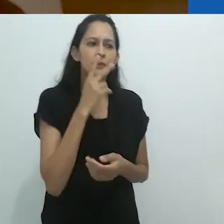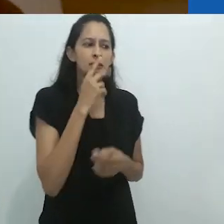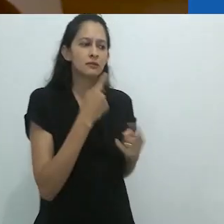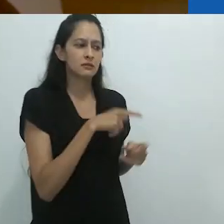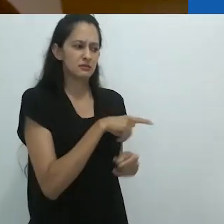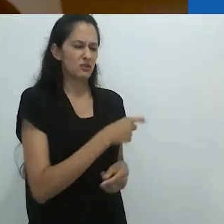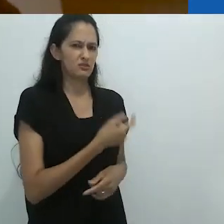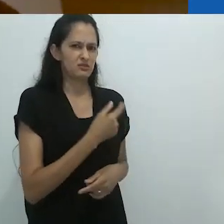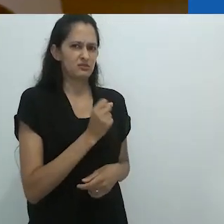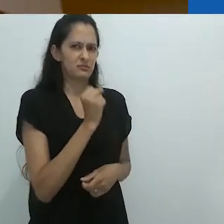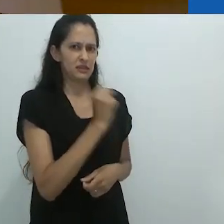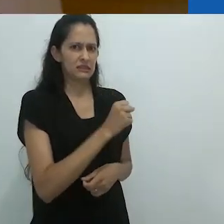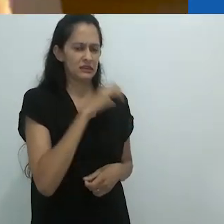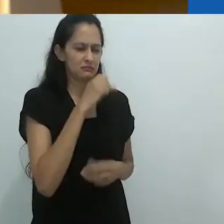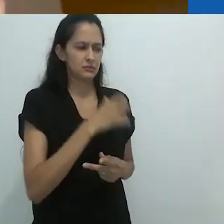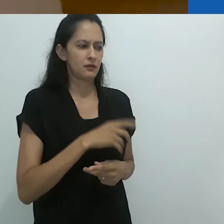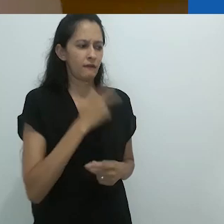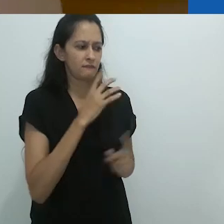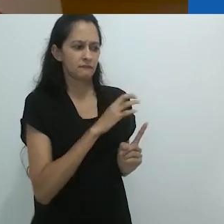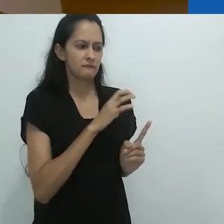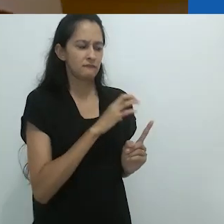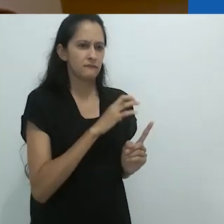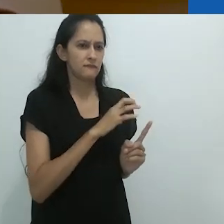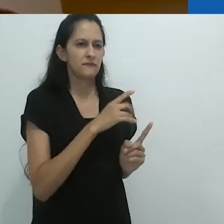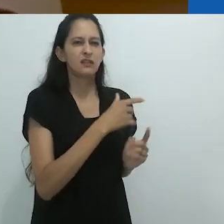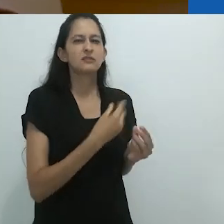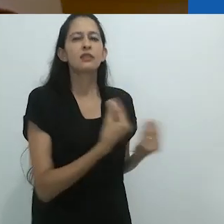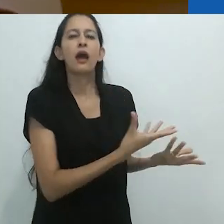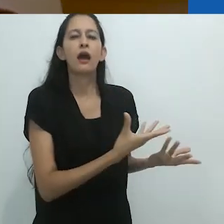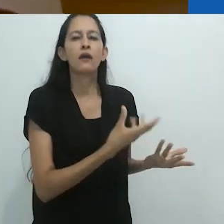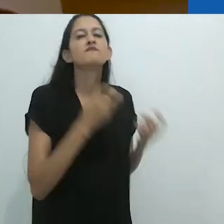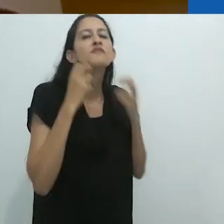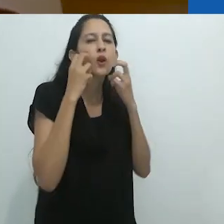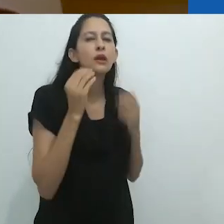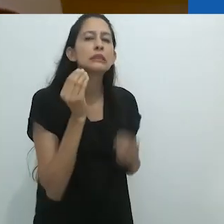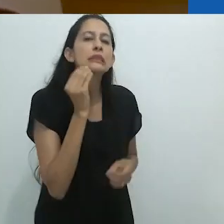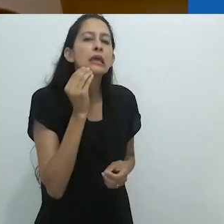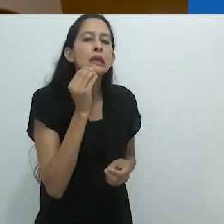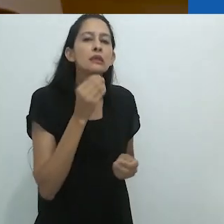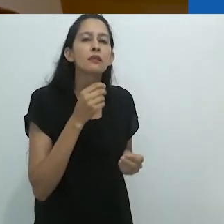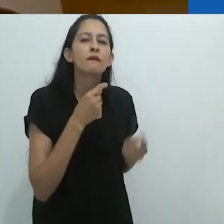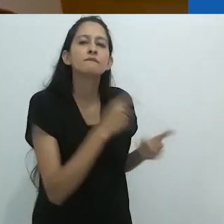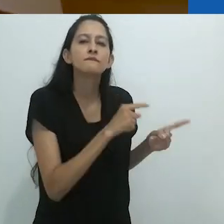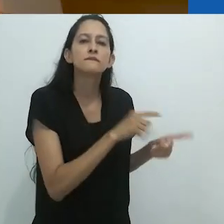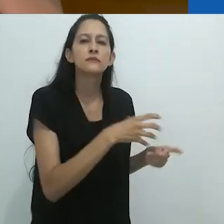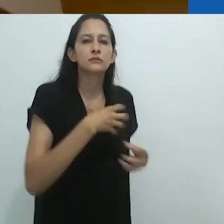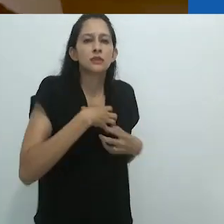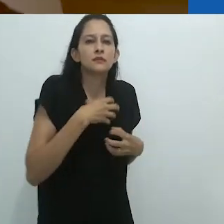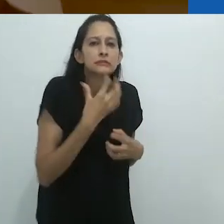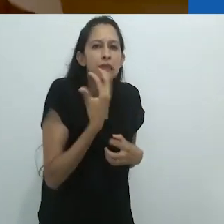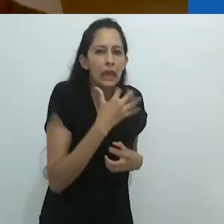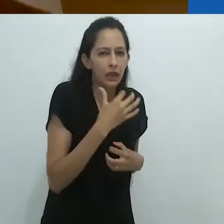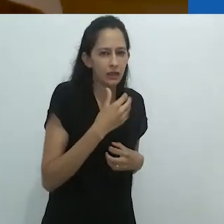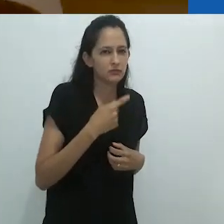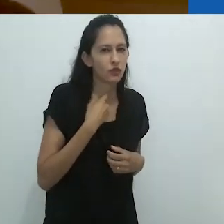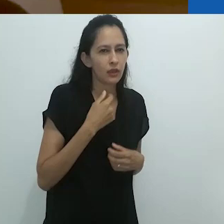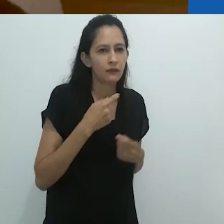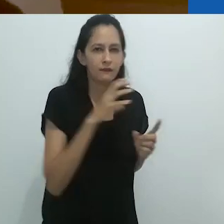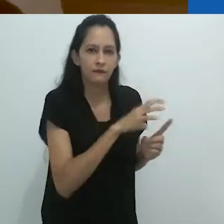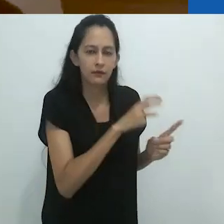tentando envergonha-lo. Tentando fazer com que ele se sentisse envergonhado.